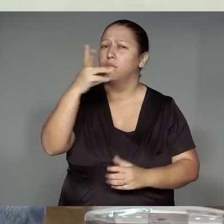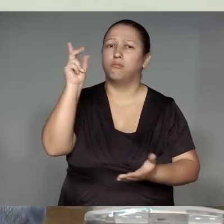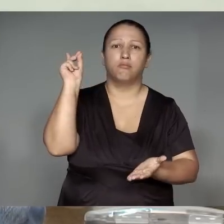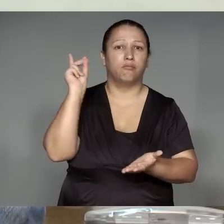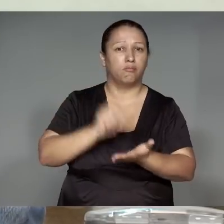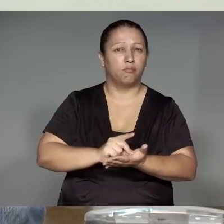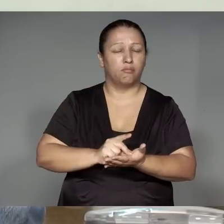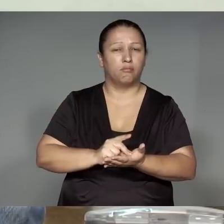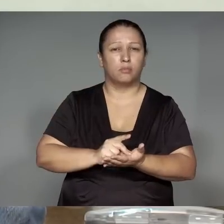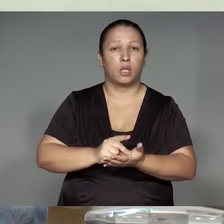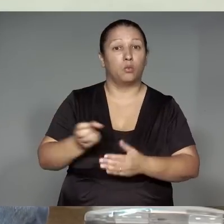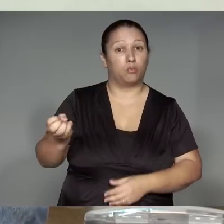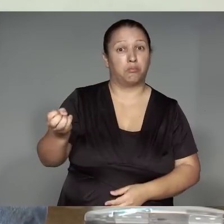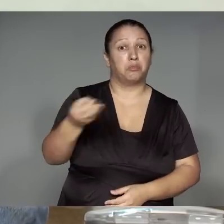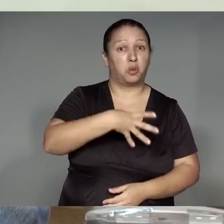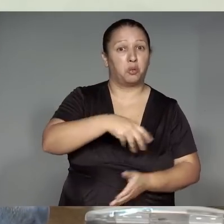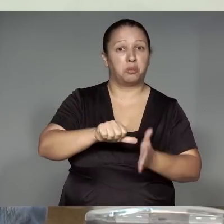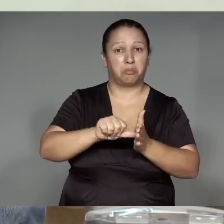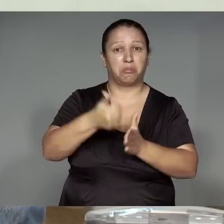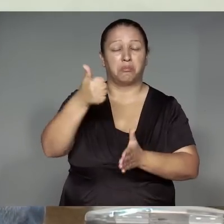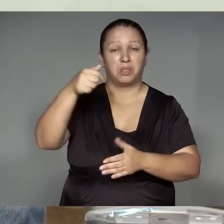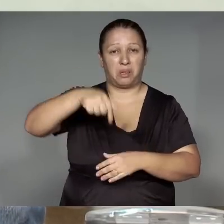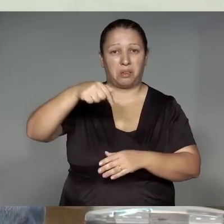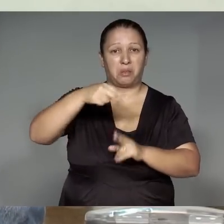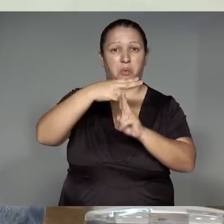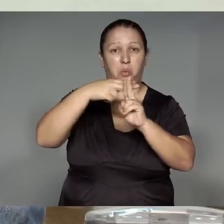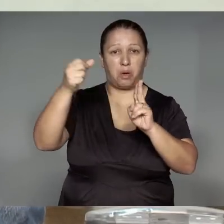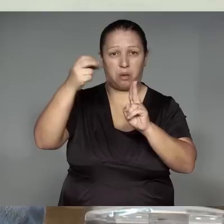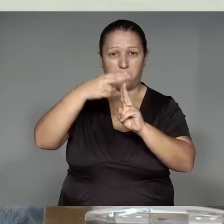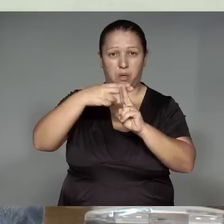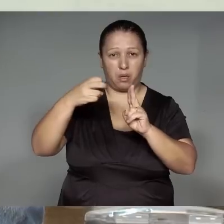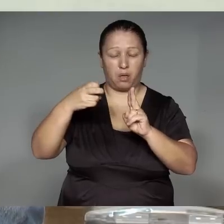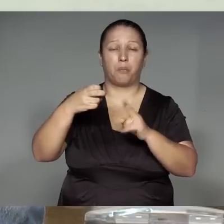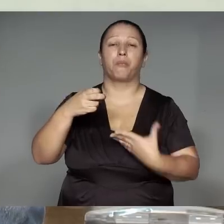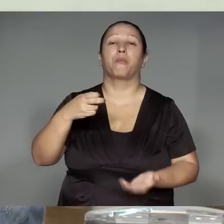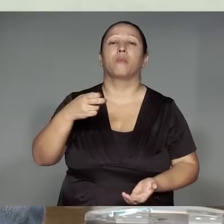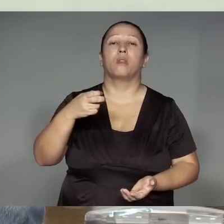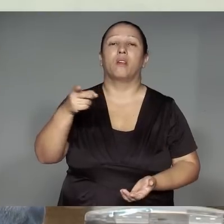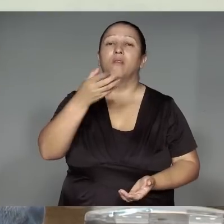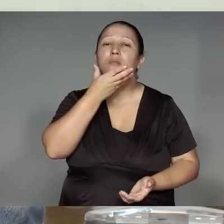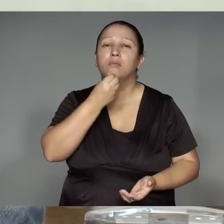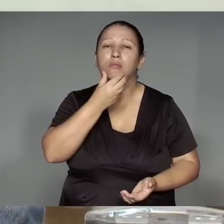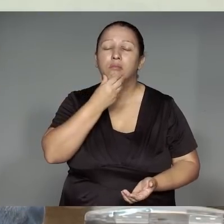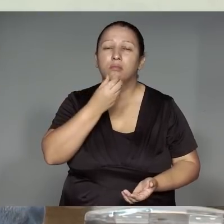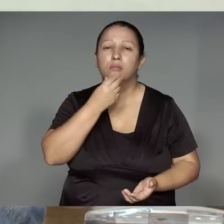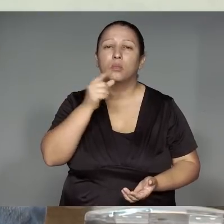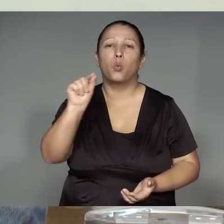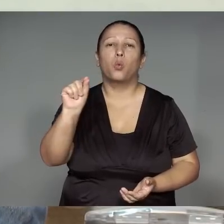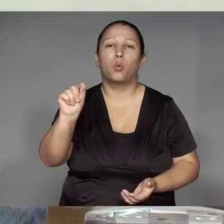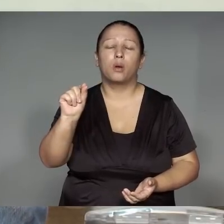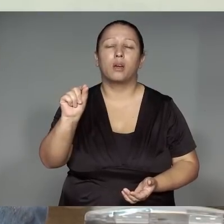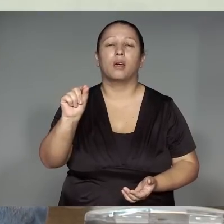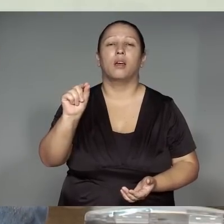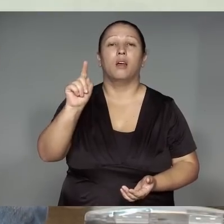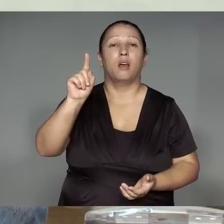Ipyauwa ’ang, unihwetsitatip paratsiliap kawa’iwa remimaj͂ram Páltua rurjw